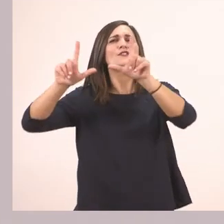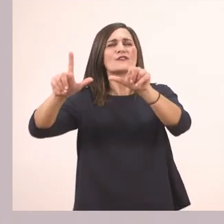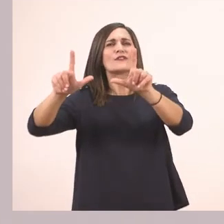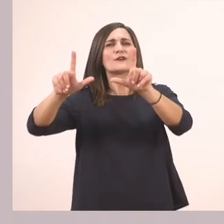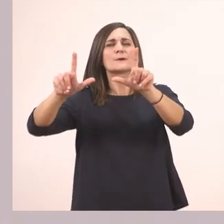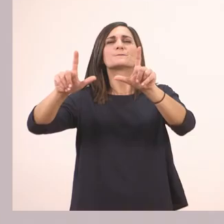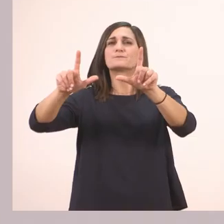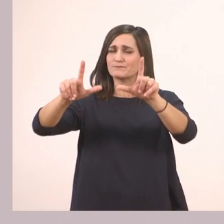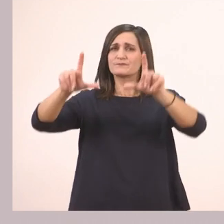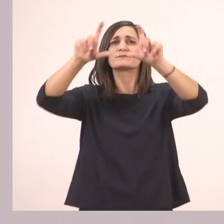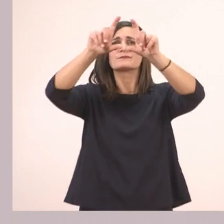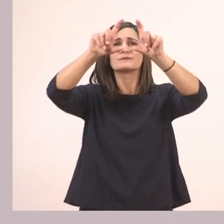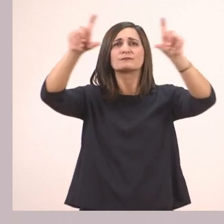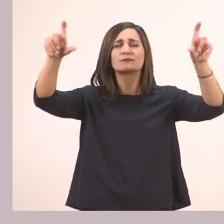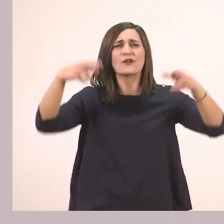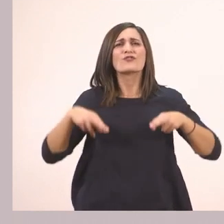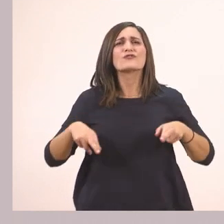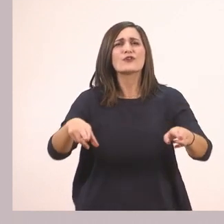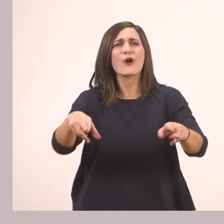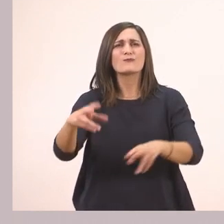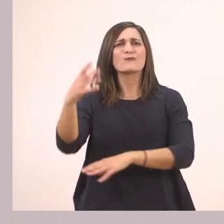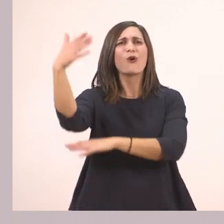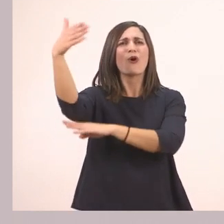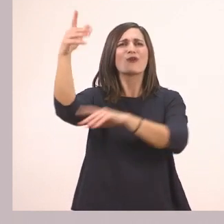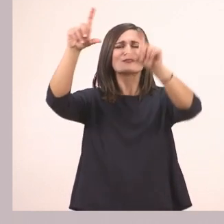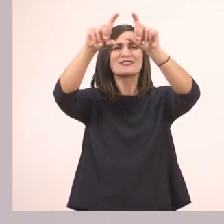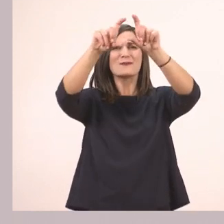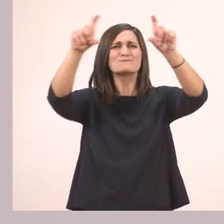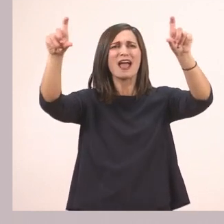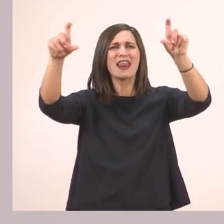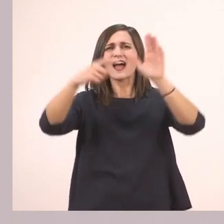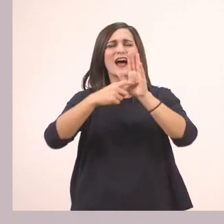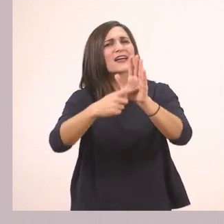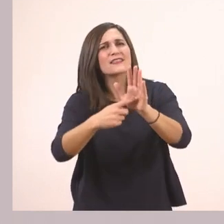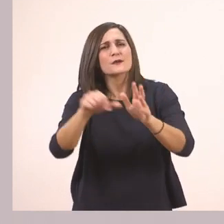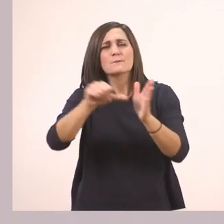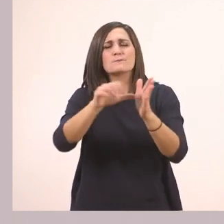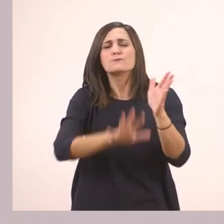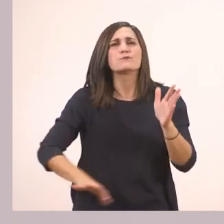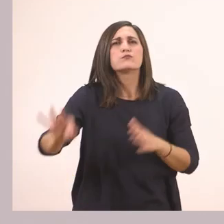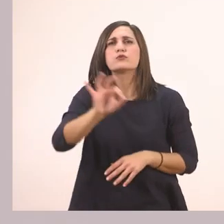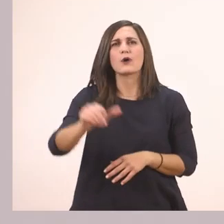Είναι μία ταμπέλα που μας δείχνει ότι μπήκαμε στην πόλη Τρίπολη, ότι βρισκόμαστε στη Τρίπολη.